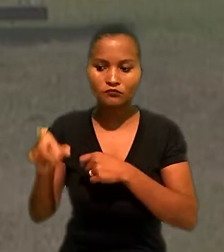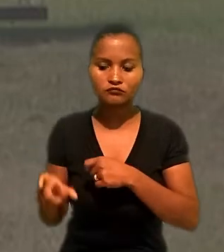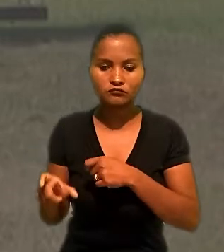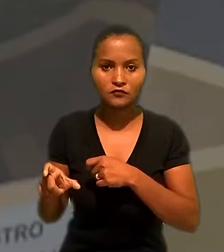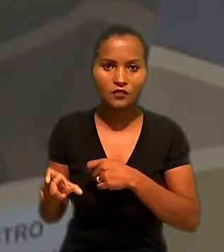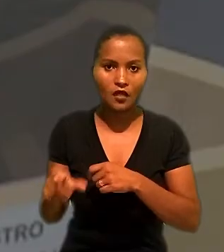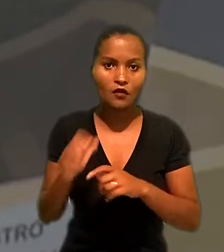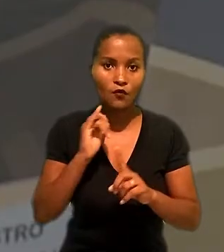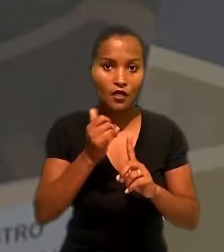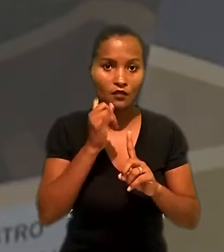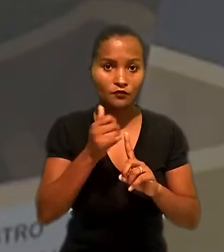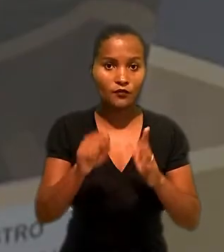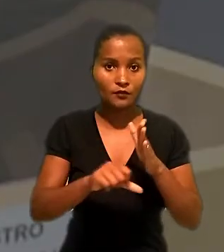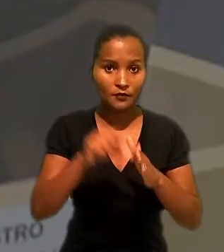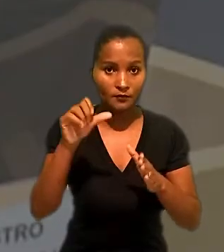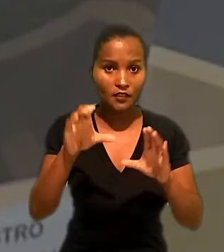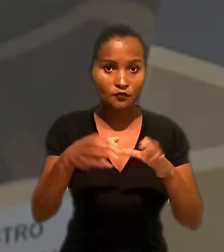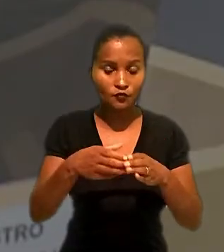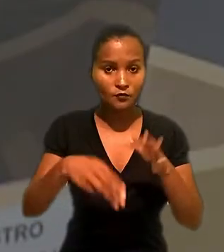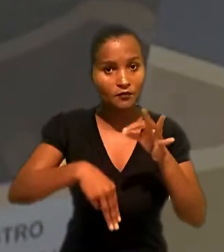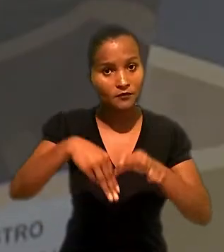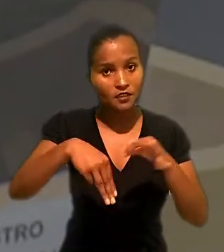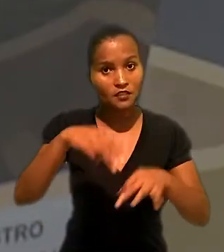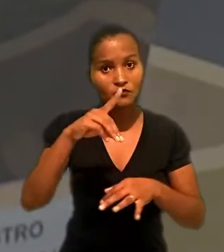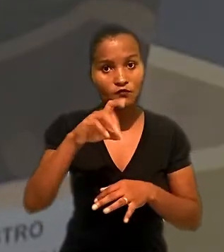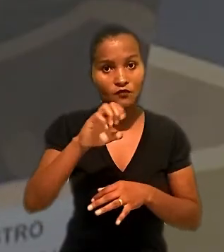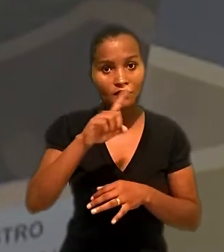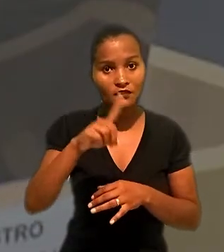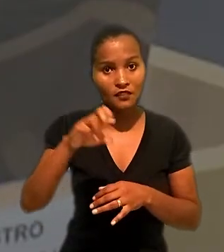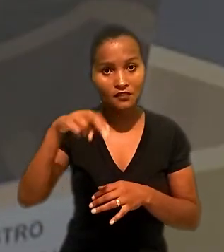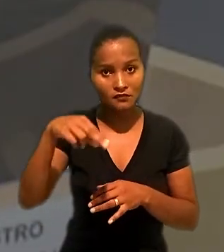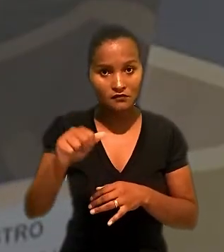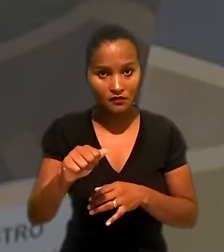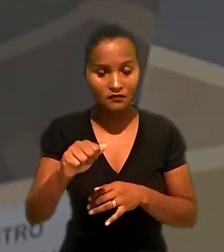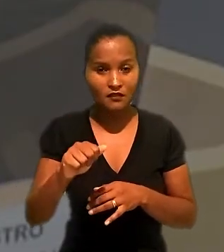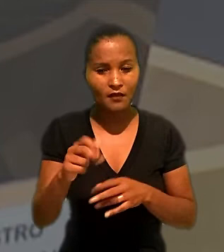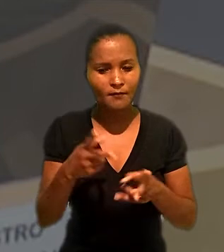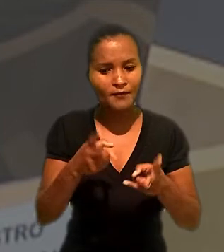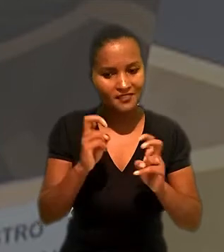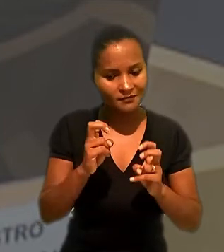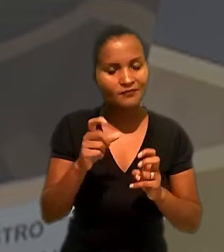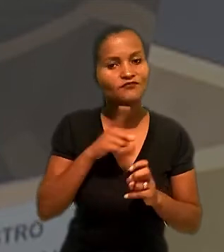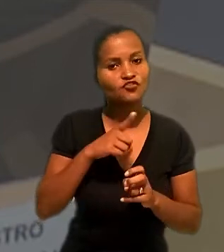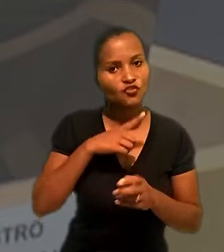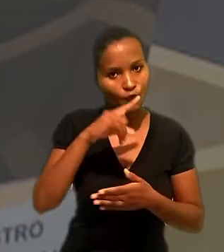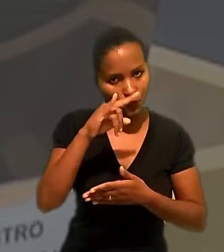O relator na 1ª turma, ministro Dezena da Silva, constatou que havia um contrato de